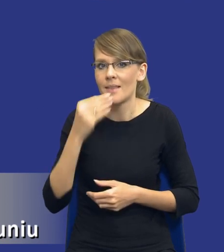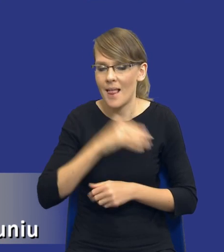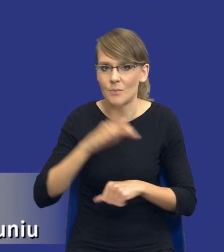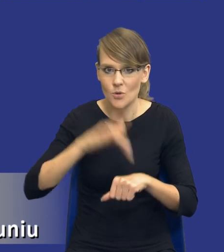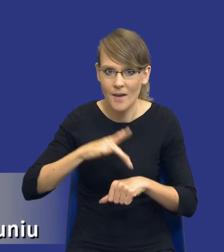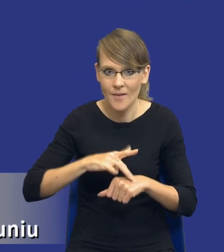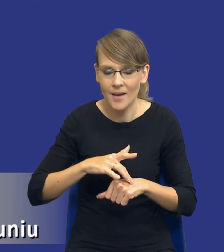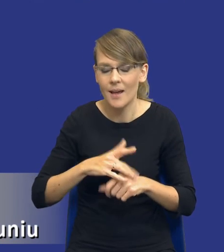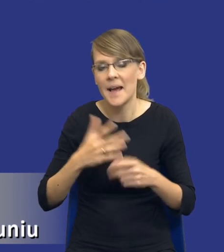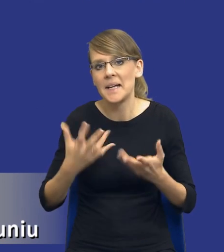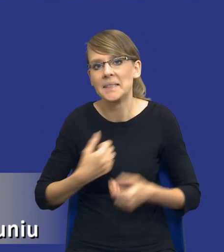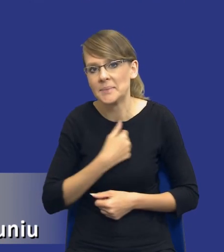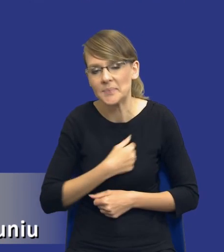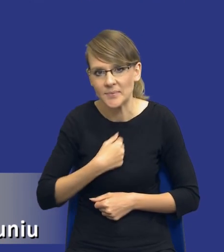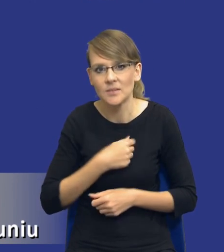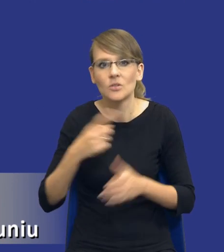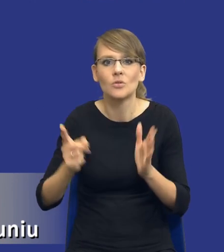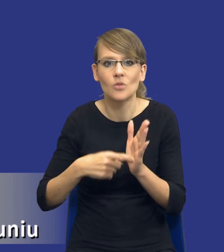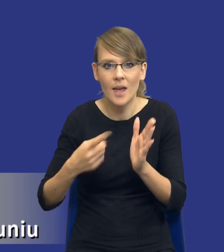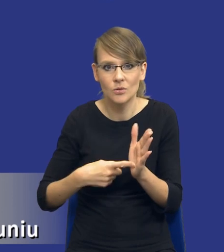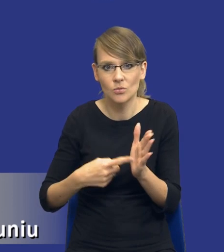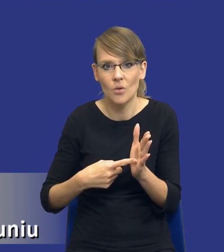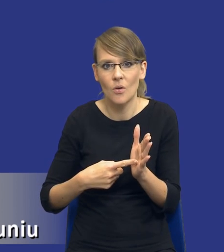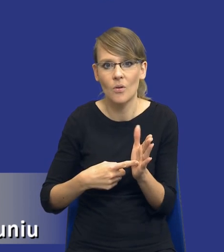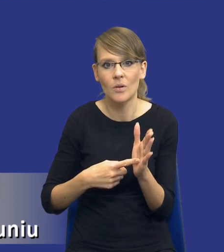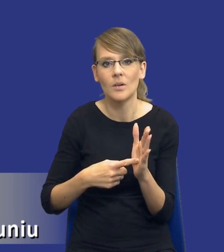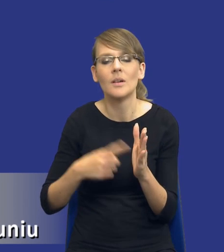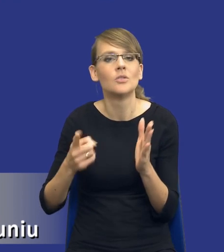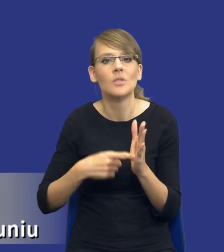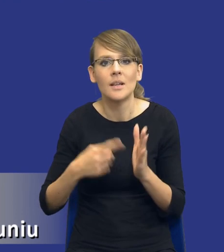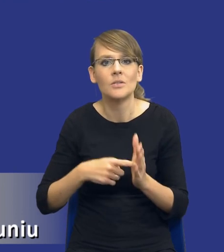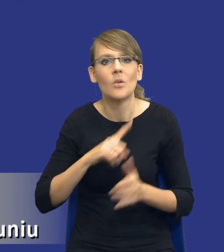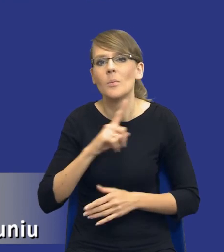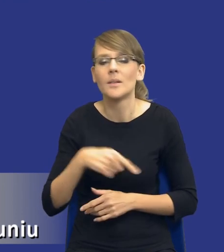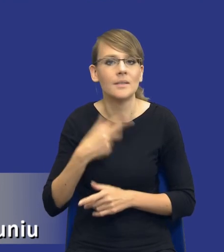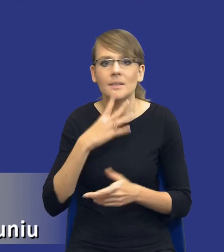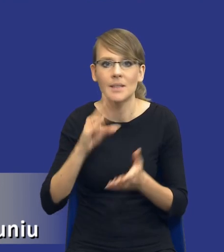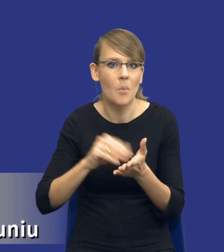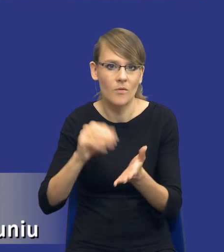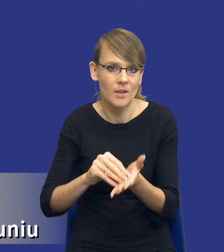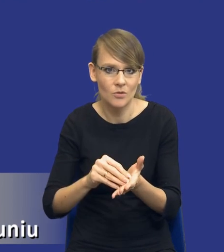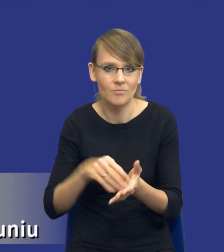Niestety często zdarza się, że nie robimy, nie powtarzamy tego samego procesu.